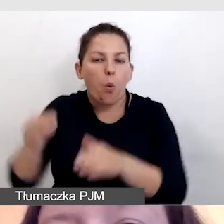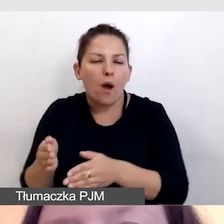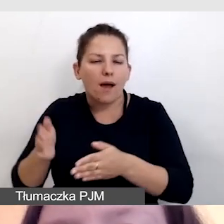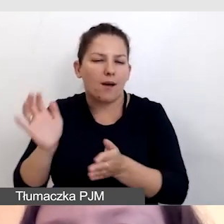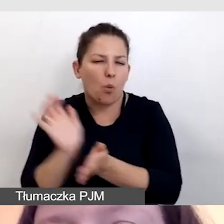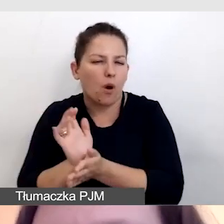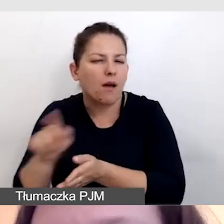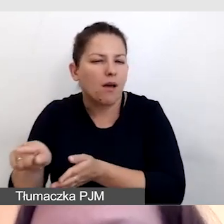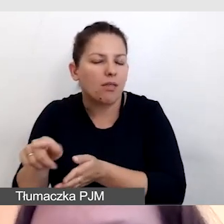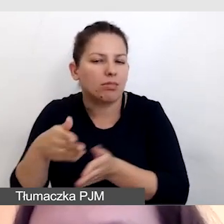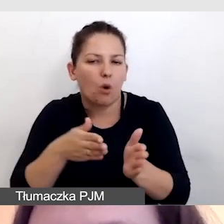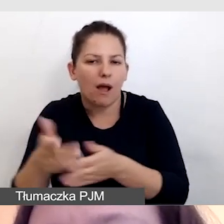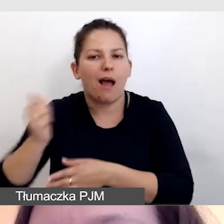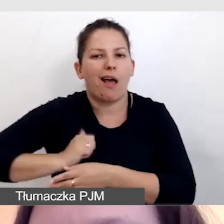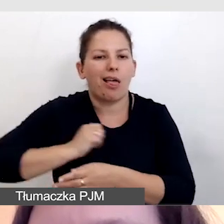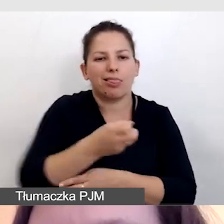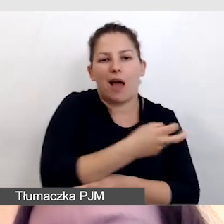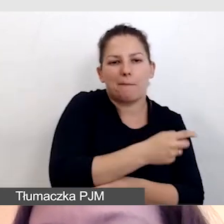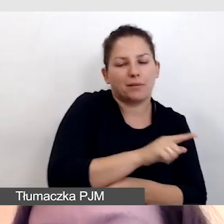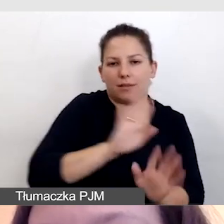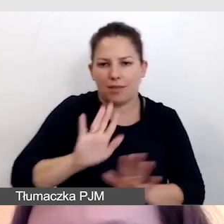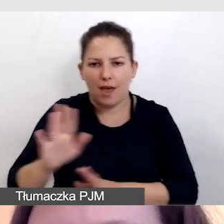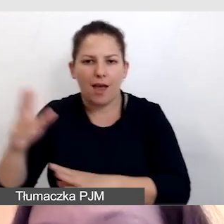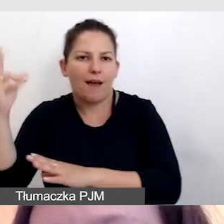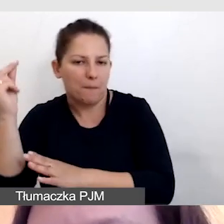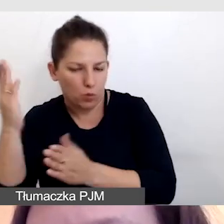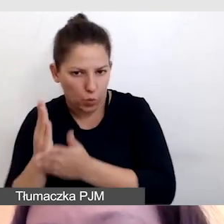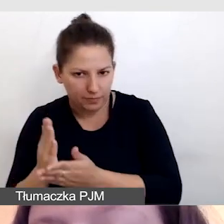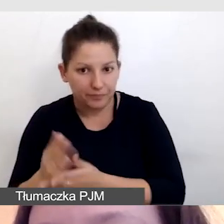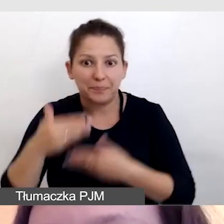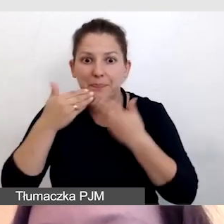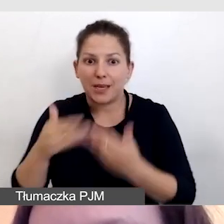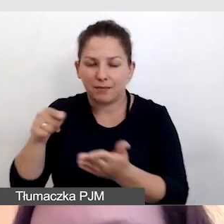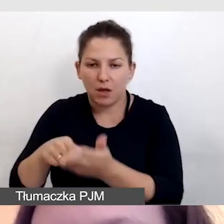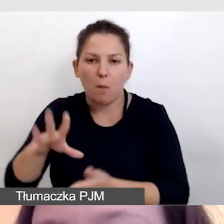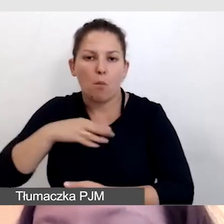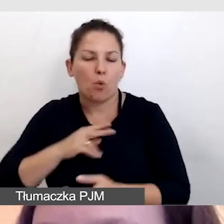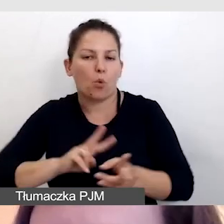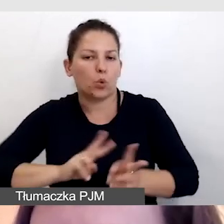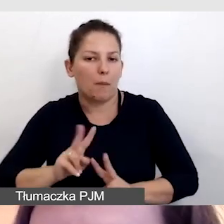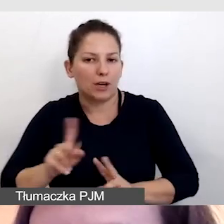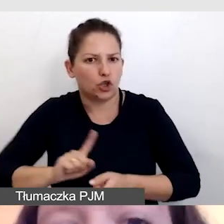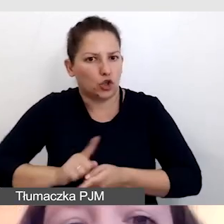nie czekał na napisy, tylko dostawał półprodukt. Dzięki temu mógł tłumaczyć szybciej.